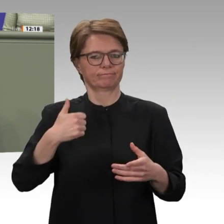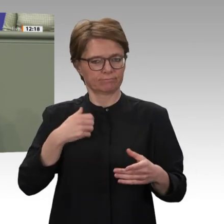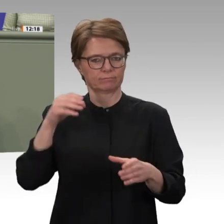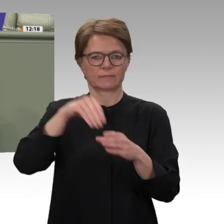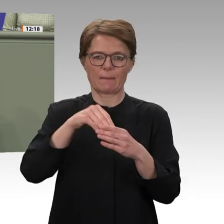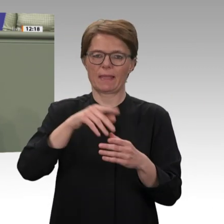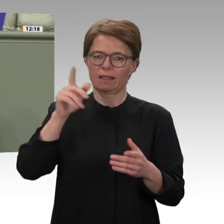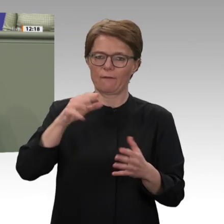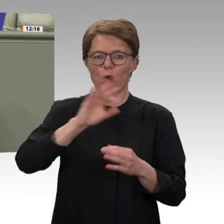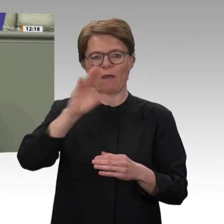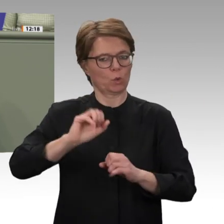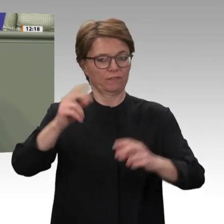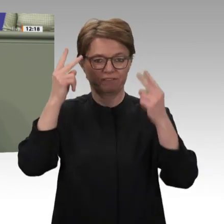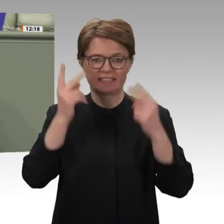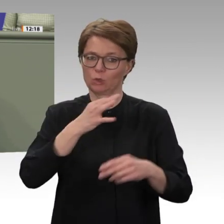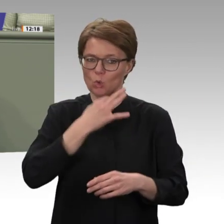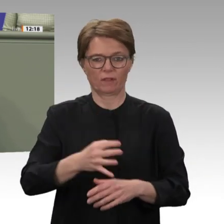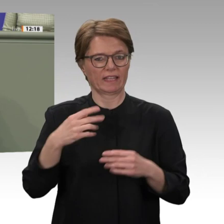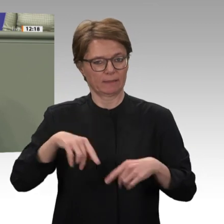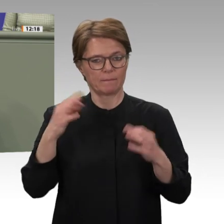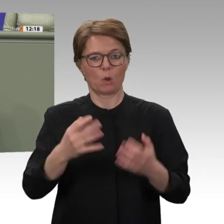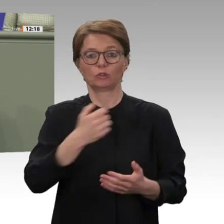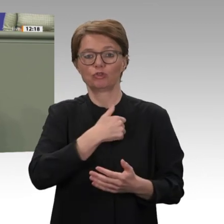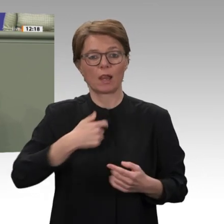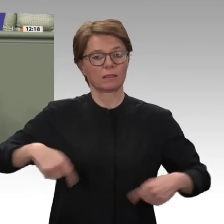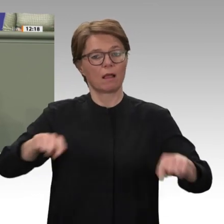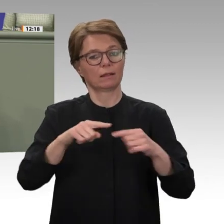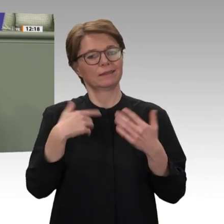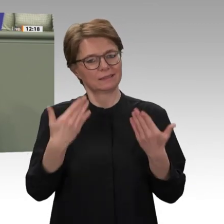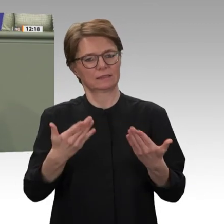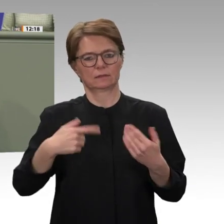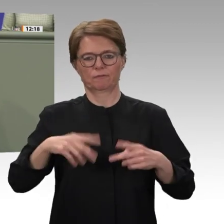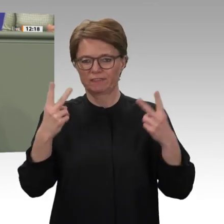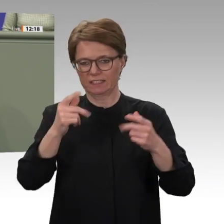der EZ einschließt. Kurzum: Die bisherigen militärischen, diplomatischen und humanitären